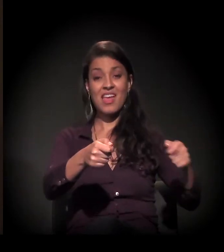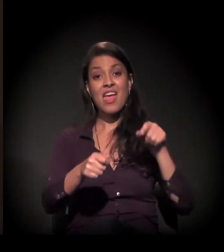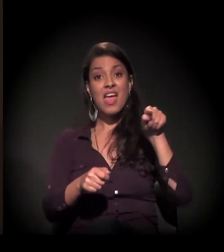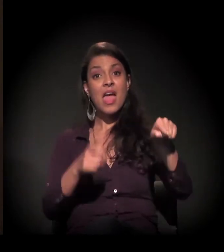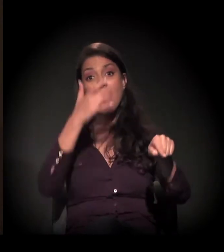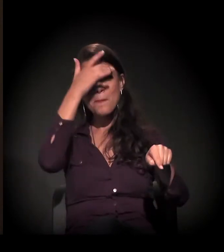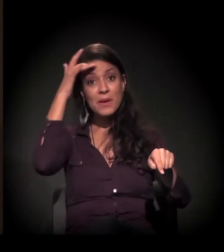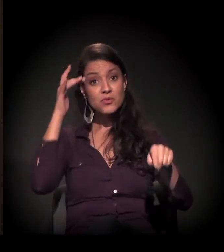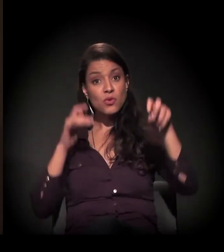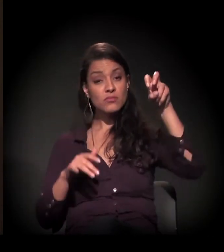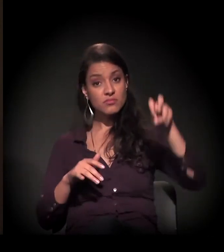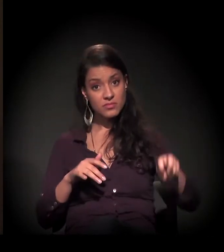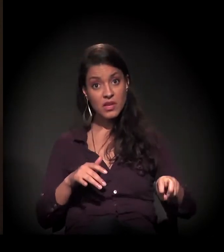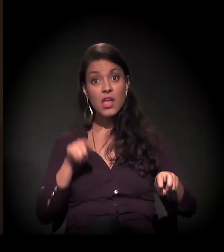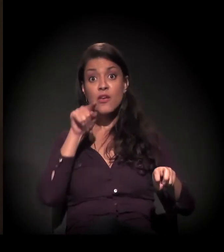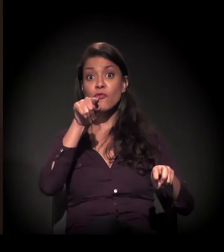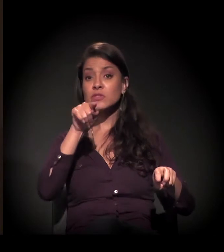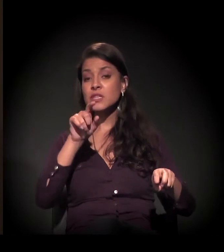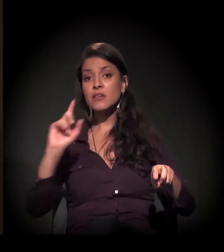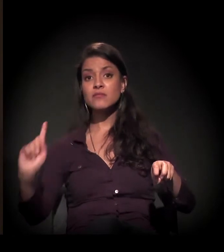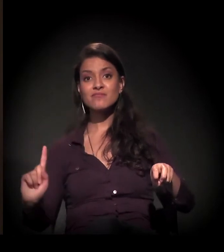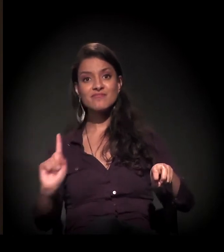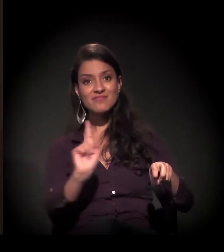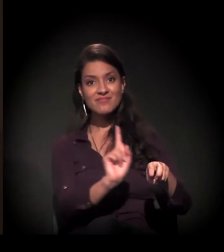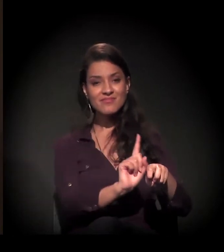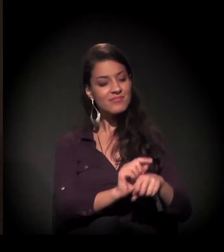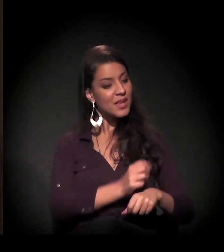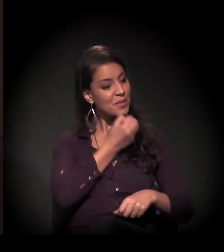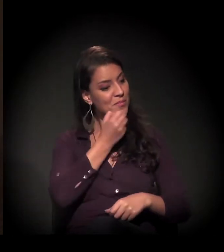é ele estar ali e você chegar, se aproximar dele e dar um "bom dia",